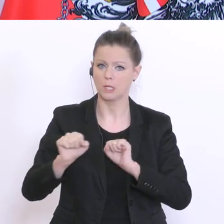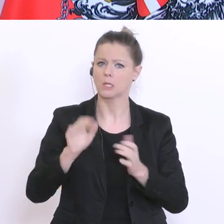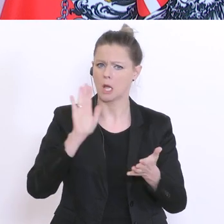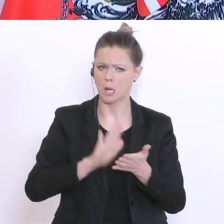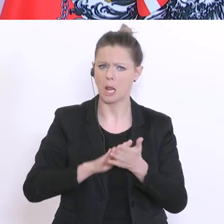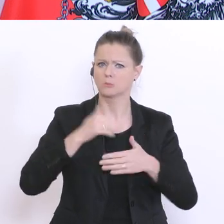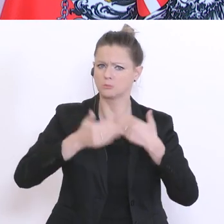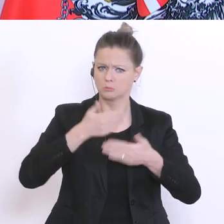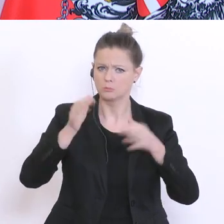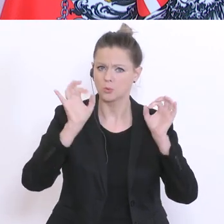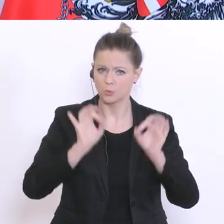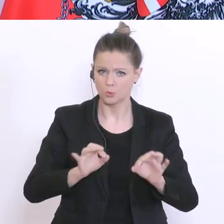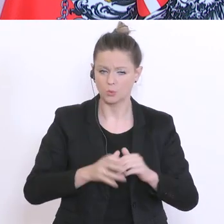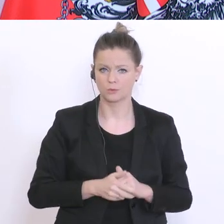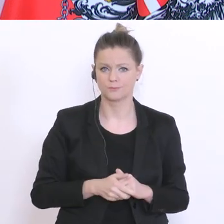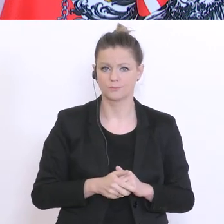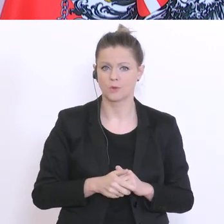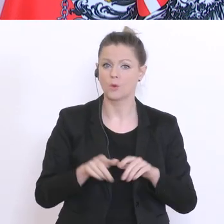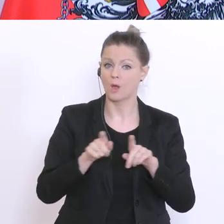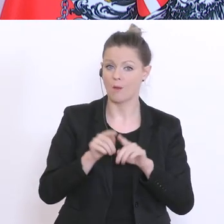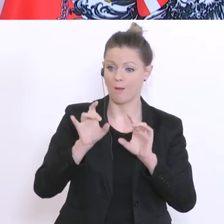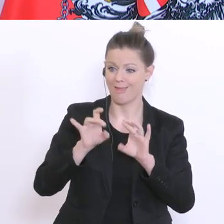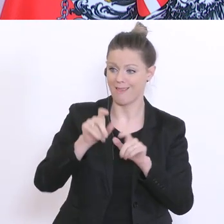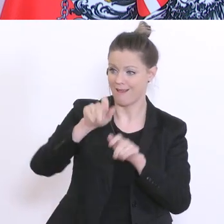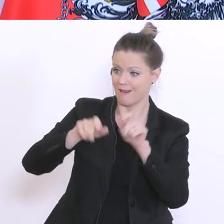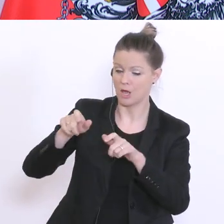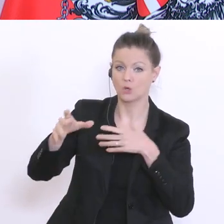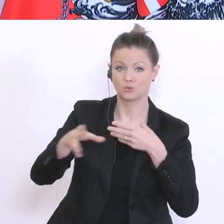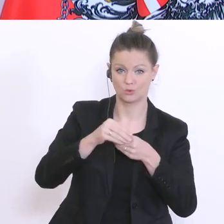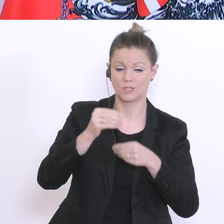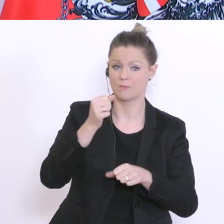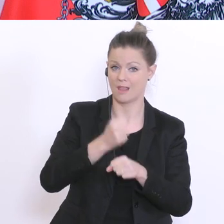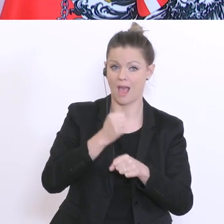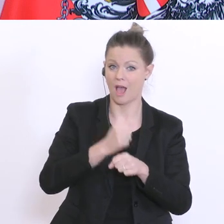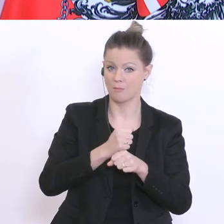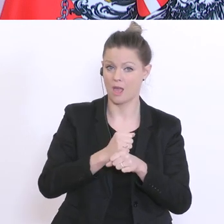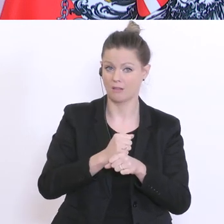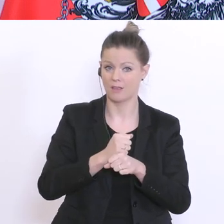die Zusammenarbeit mit den Lehrerinnen und Lehrern wird mit einem glatte Gut beurteilt.